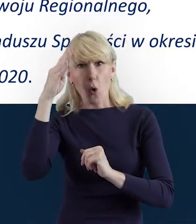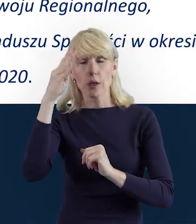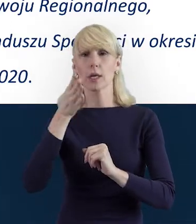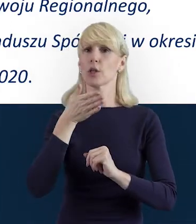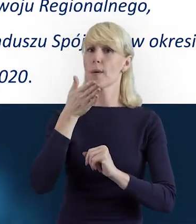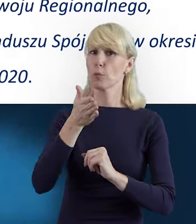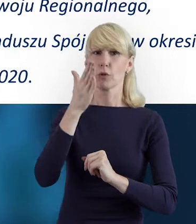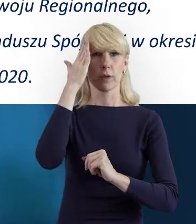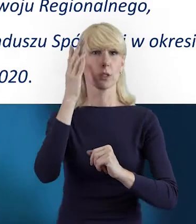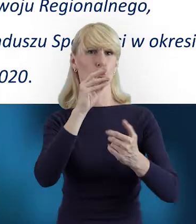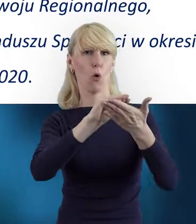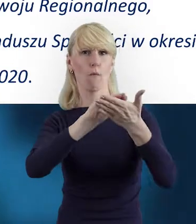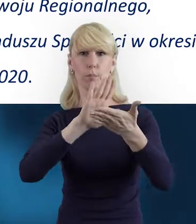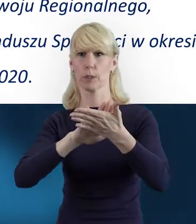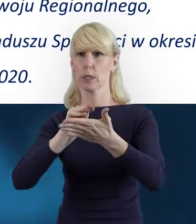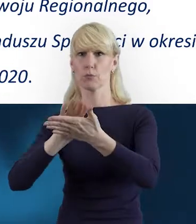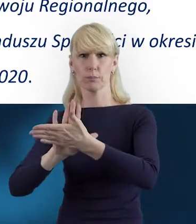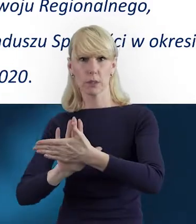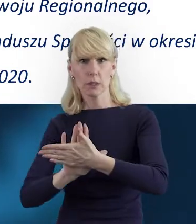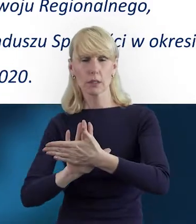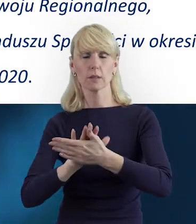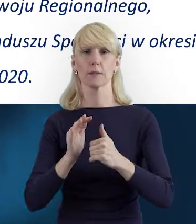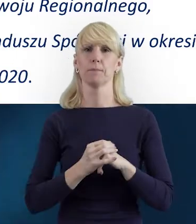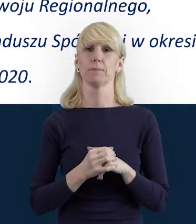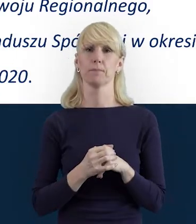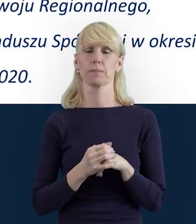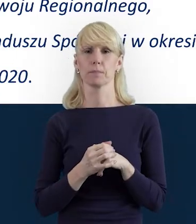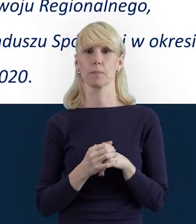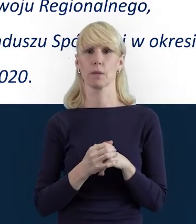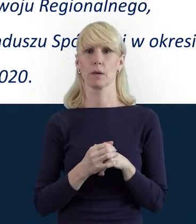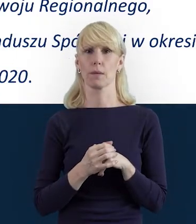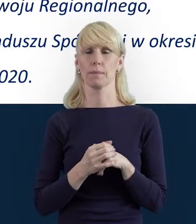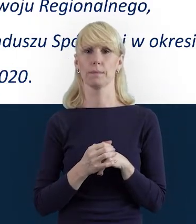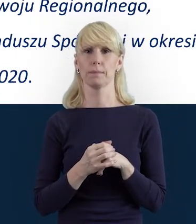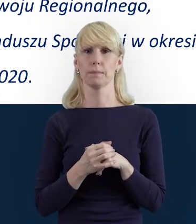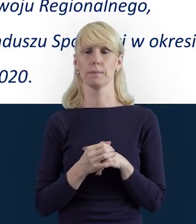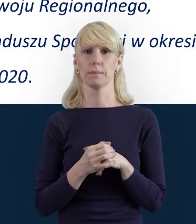właśnie po różnych meandrach realizowanego projektu